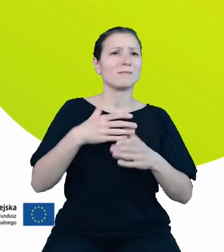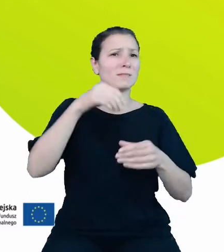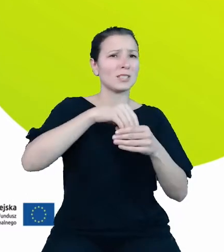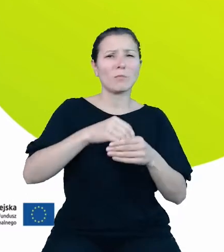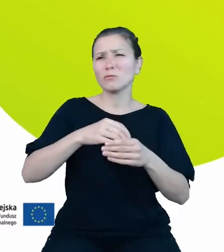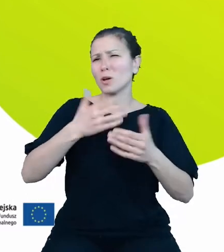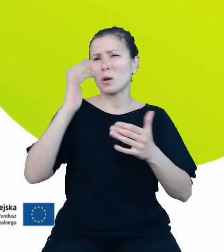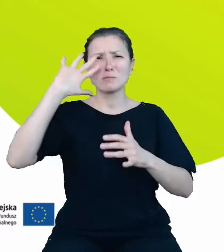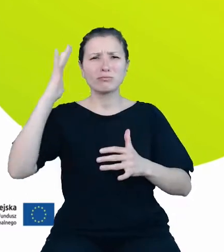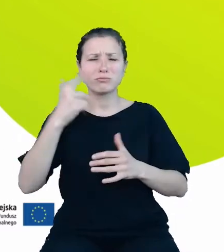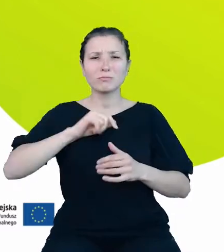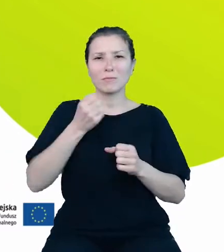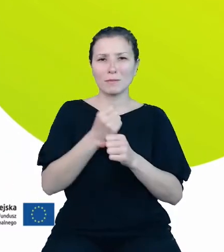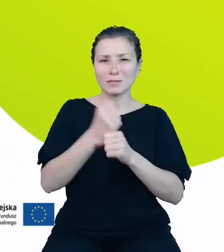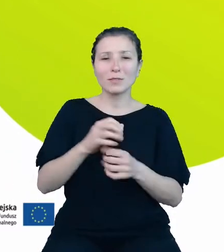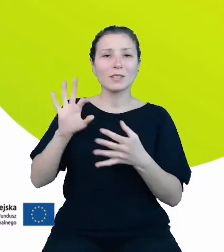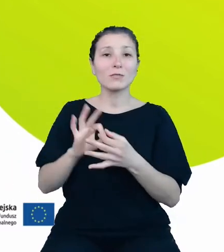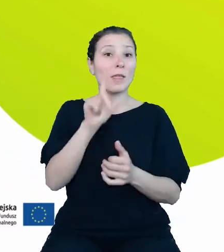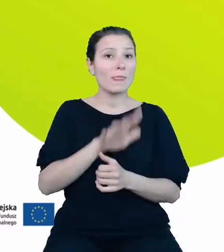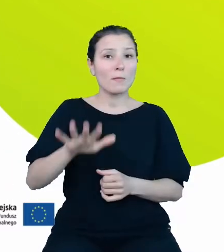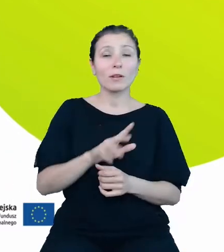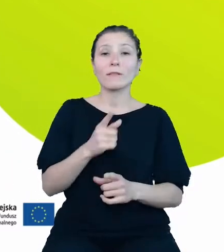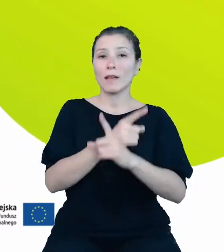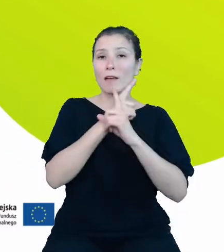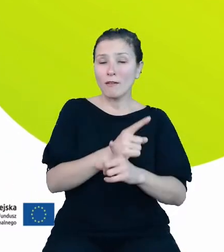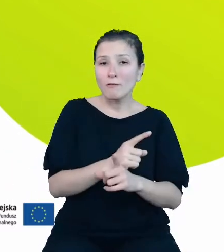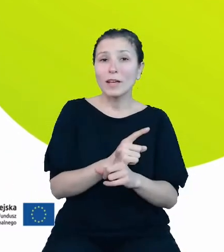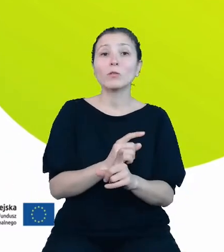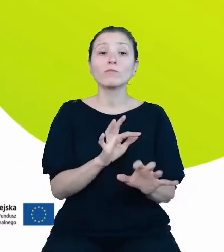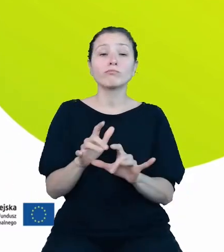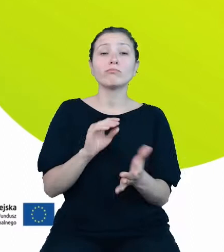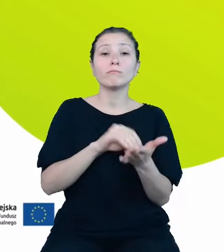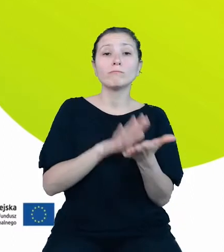dotyczący demografii. Według stanu zasilenia z ubiegłego tygodnia mamy w bazie